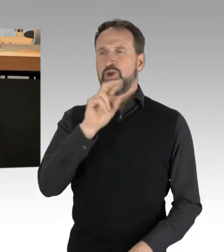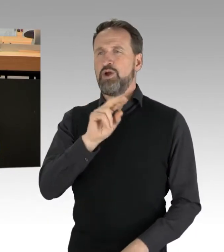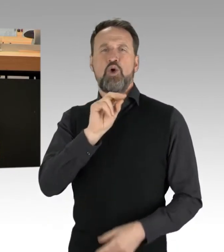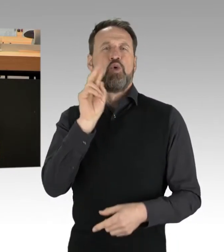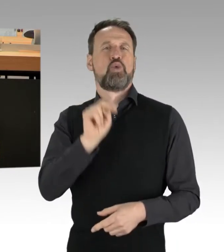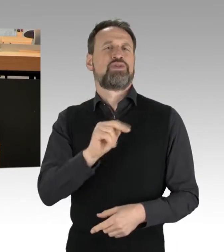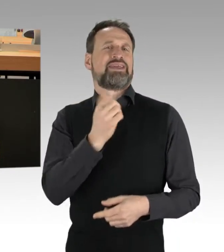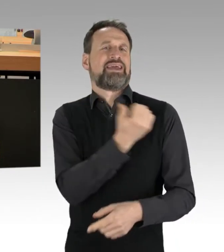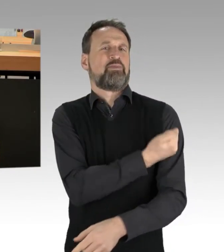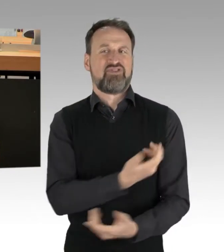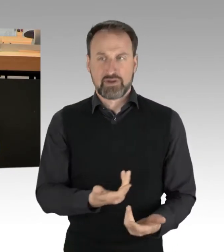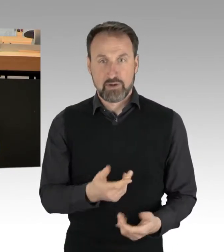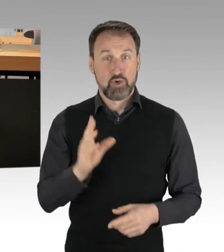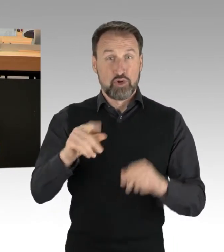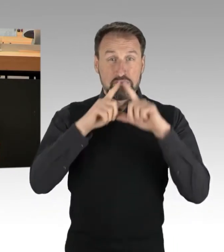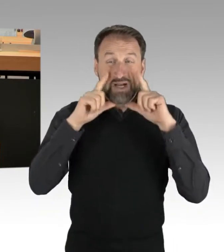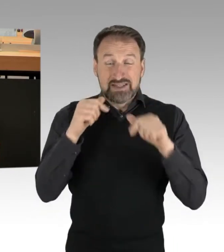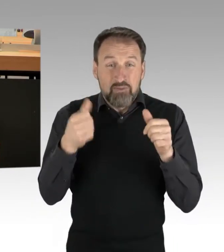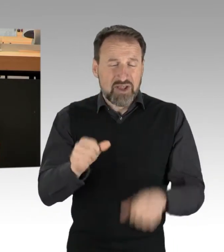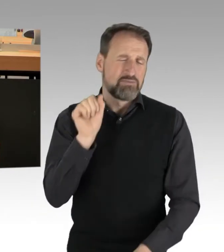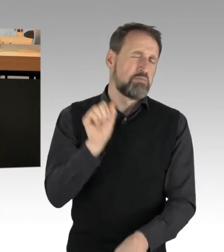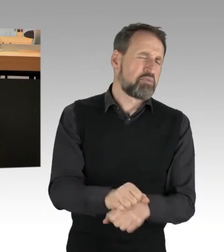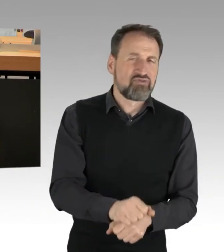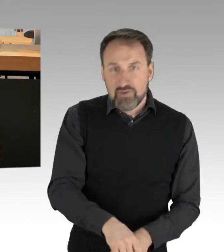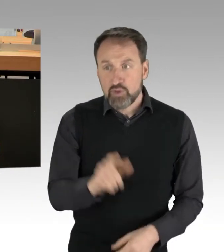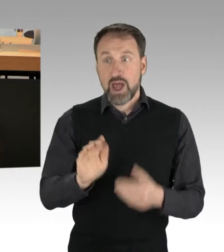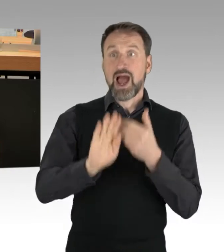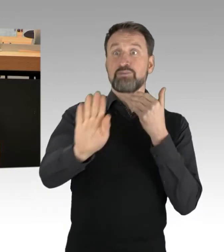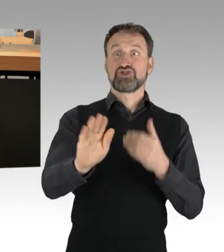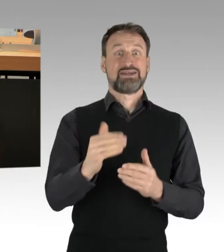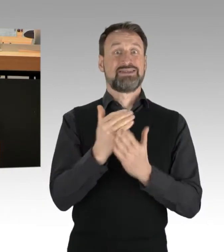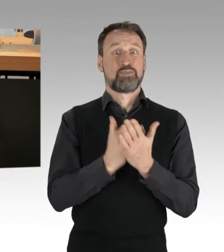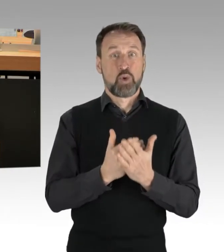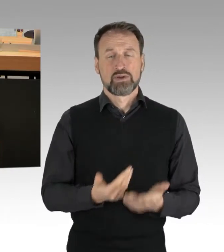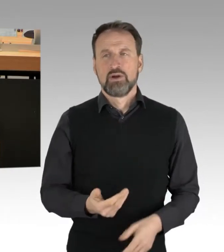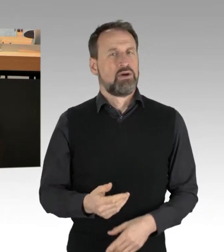und das Abstandsgebot weder räumlich noch politisch einhalten. Sie verstehen sich, haben Sie selbst gesagt,